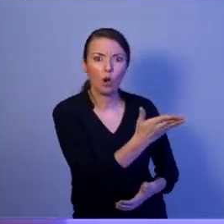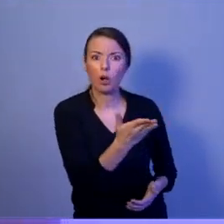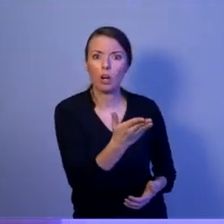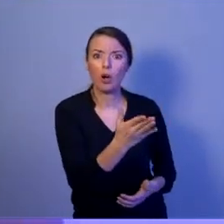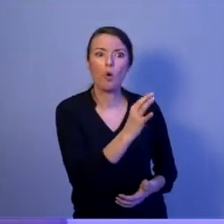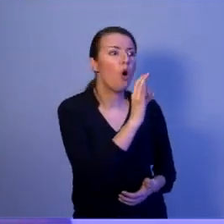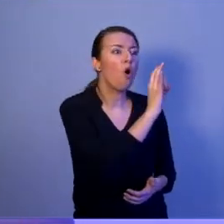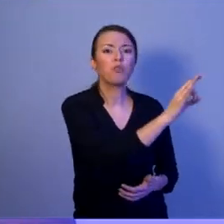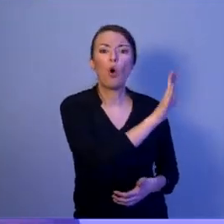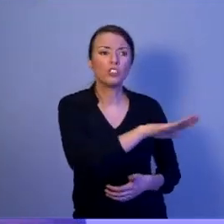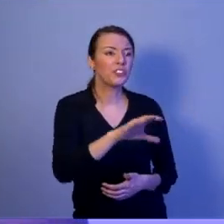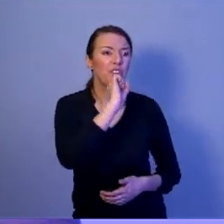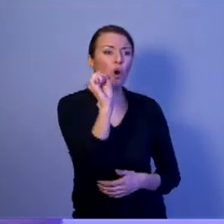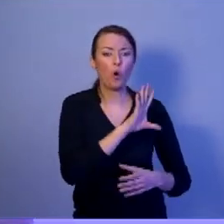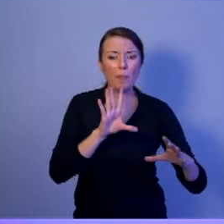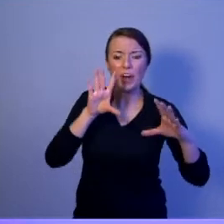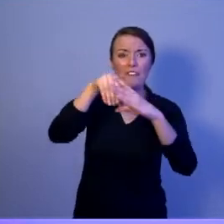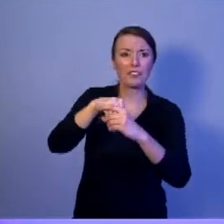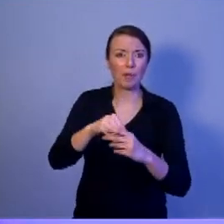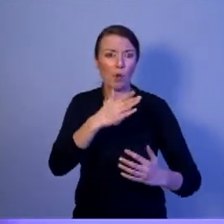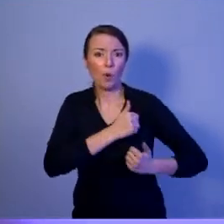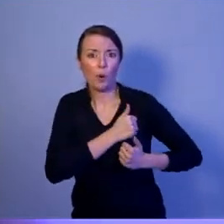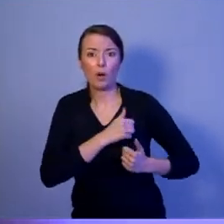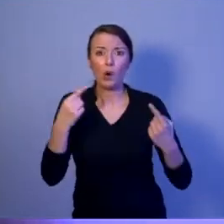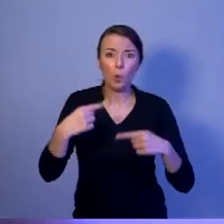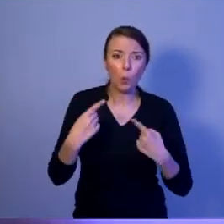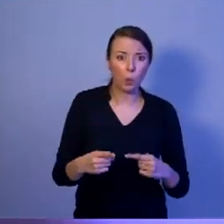żadnej służby. A niektóre niedługo opuszczą nasz kraj.